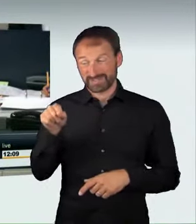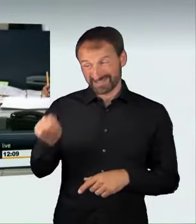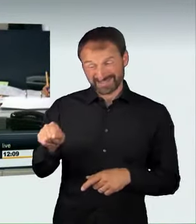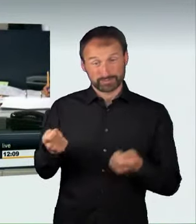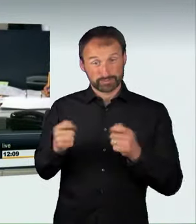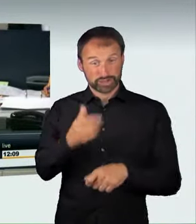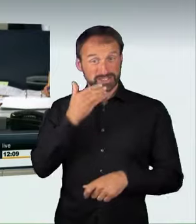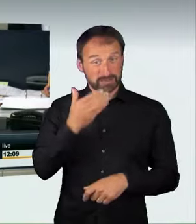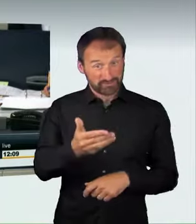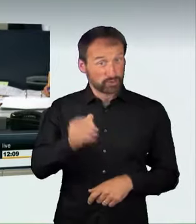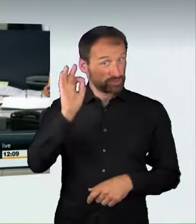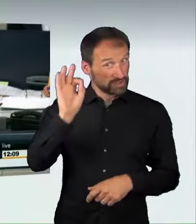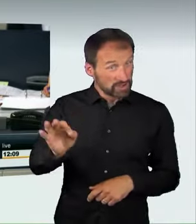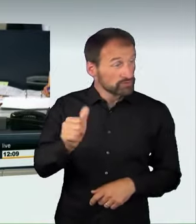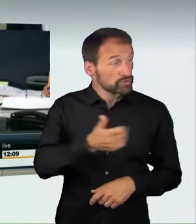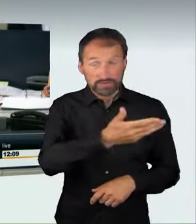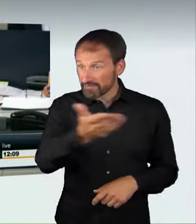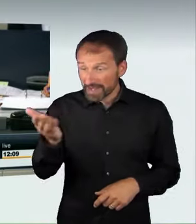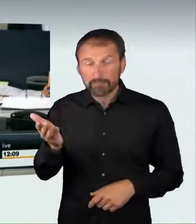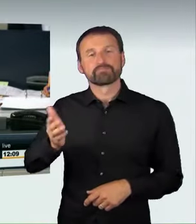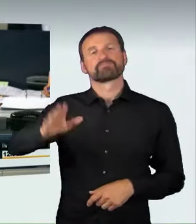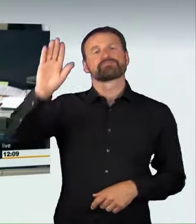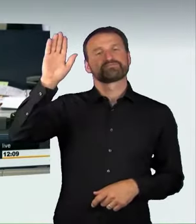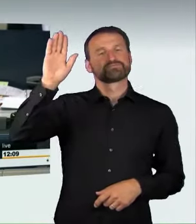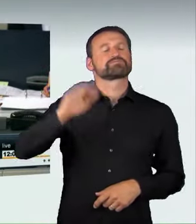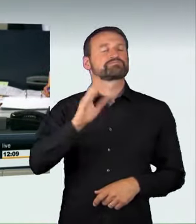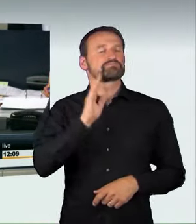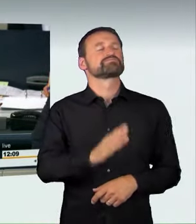mit den Stimmen der Koalition gegen die Stimmen der Fraktion Bündnis 90/Die Grünen